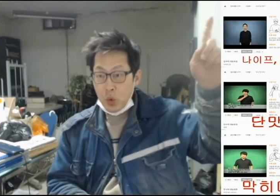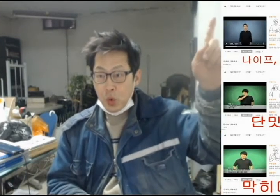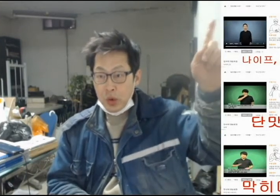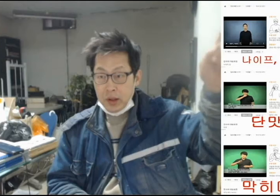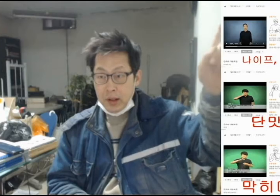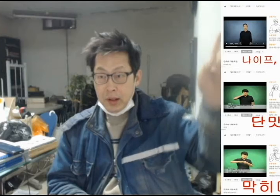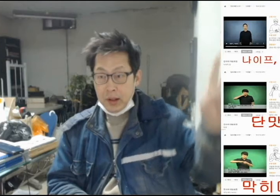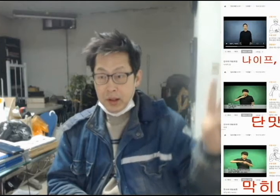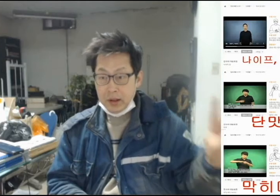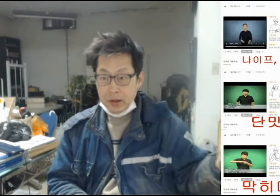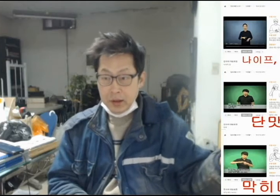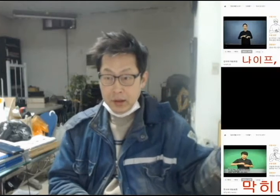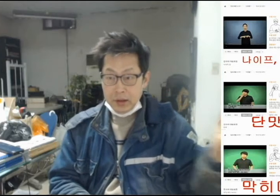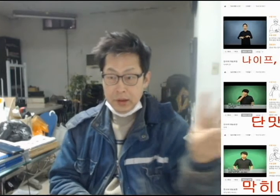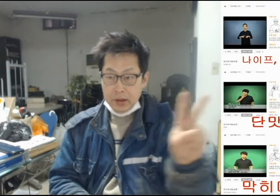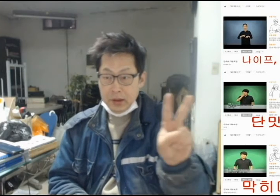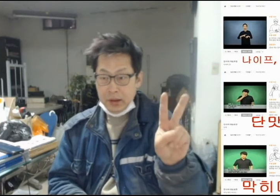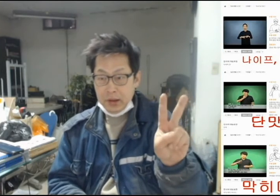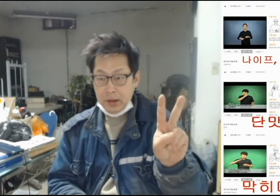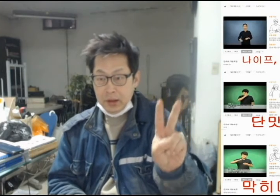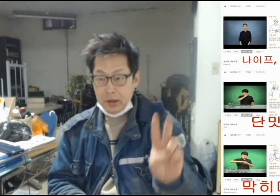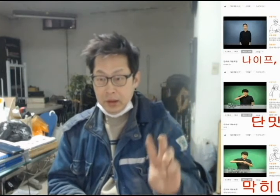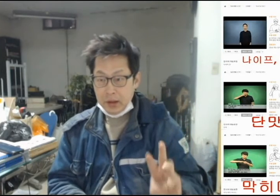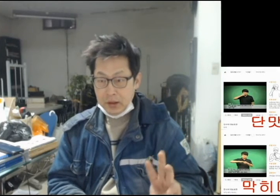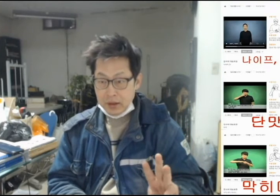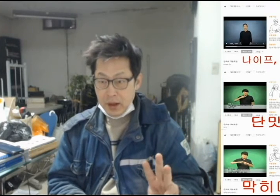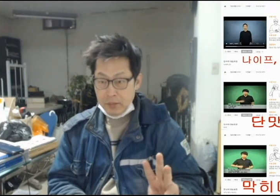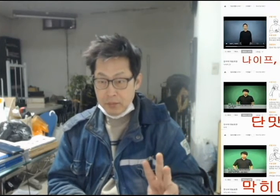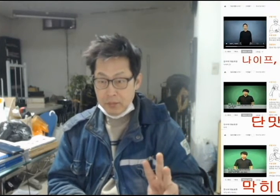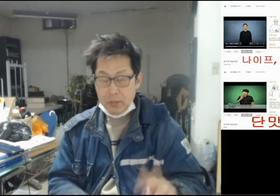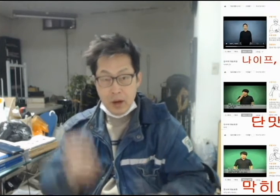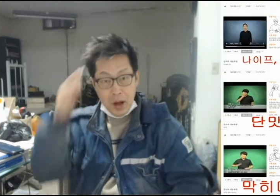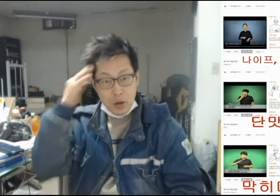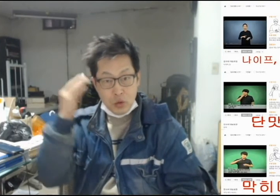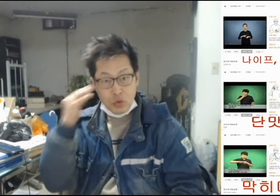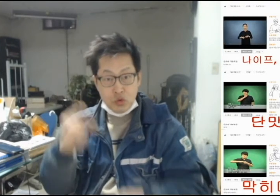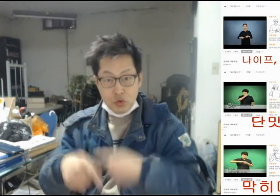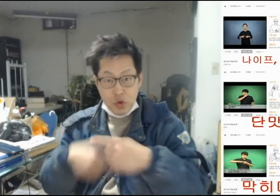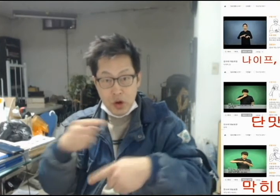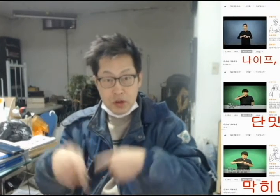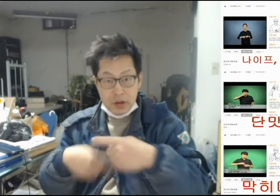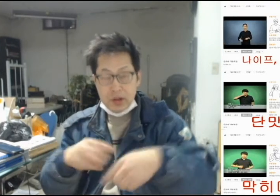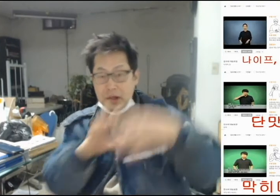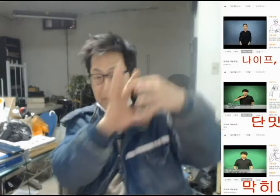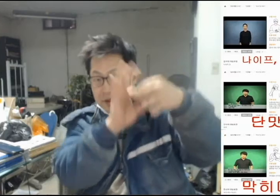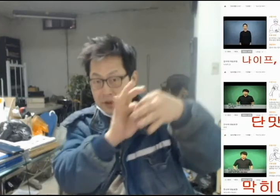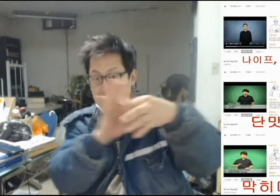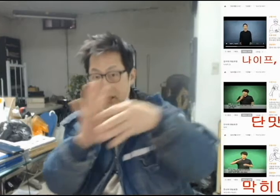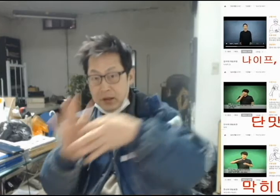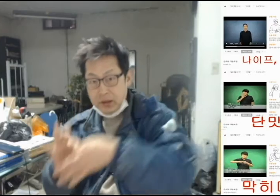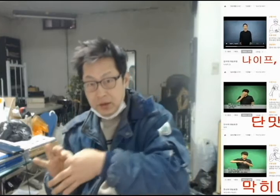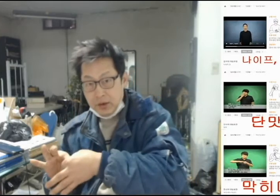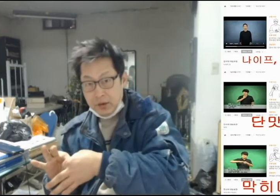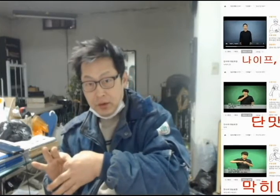[1번, 2번, 3번 한국수어를 이어서]